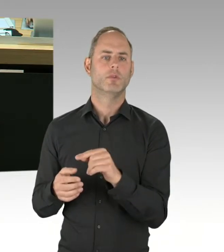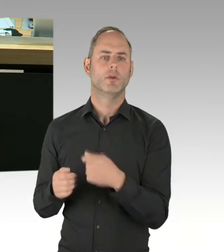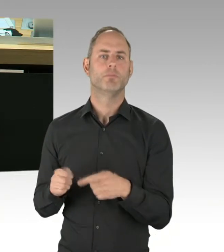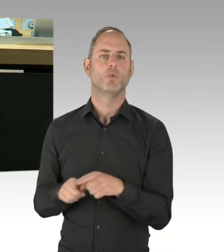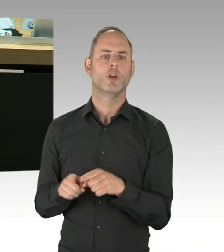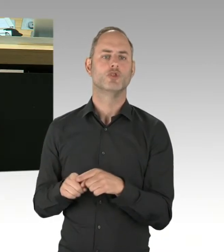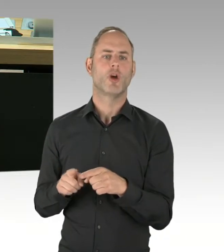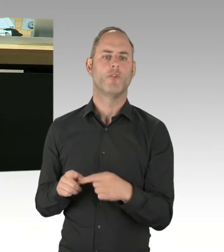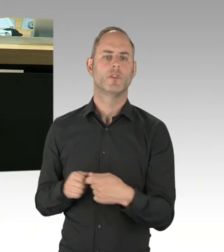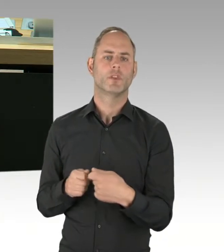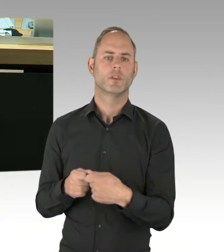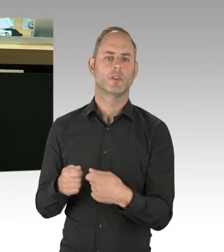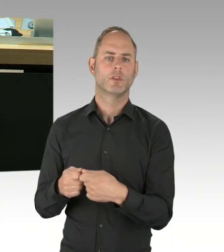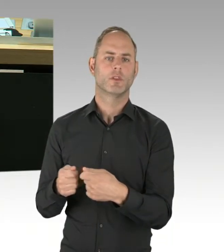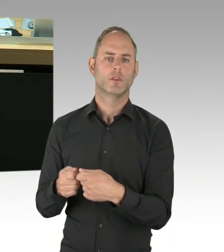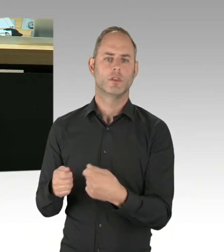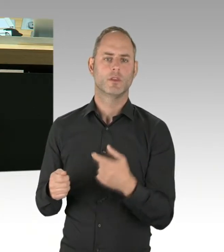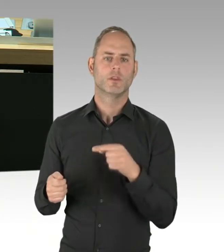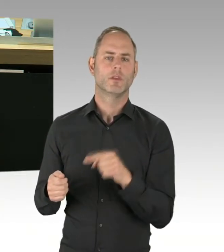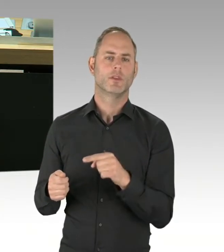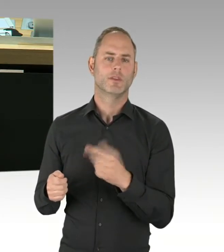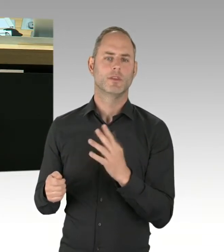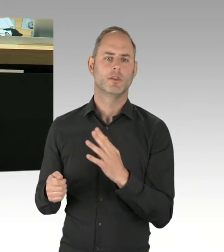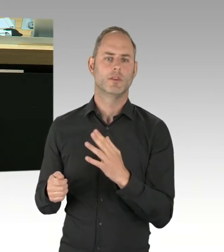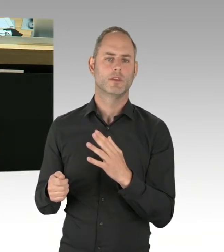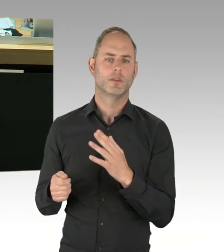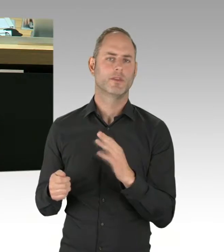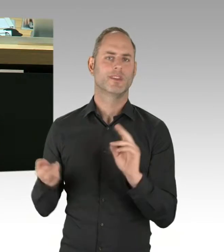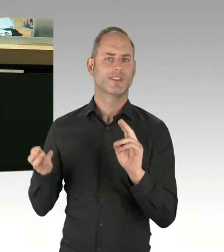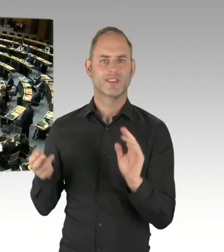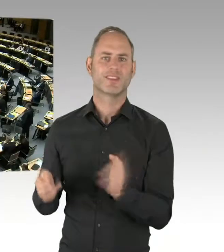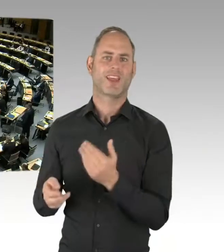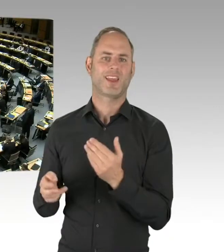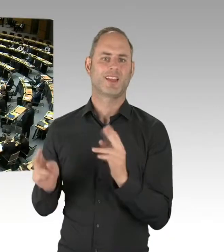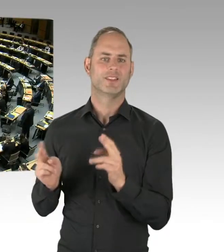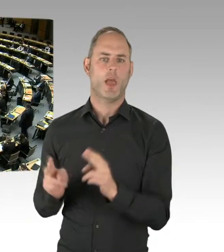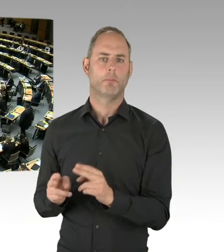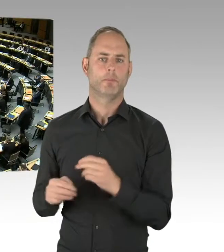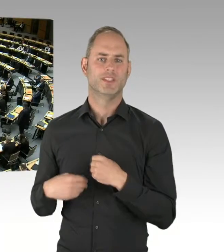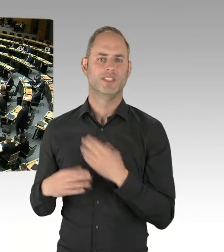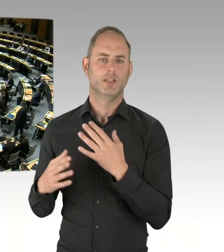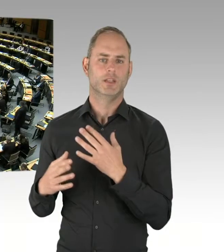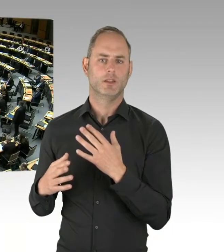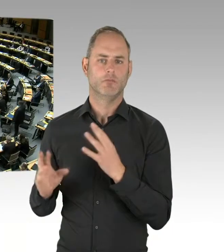dass andere Extremisten nicht mehr extremistisch werden?